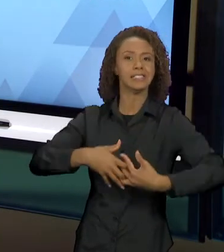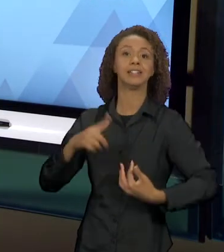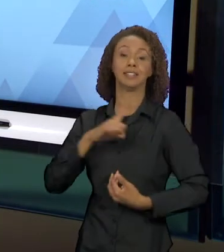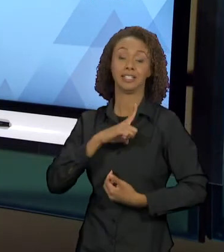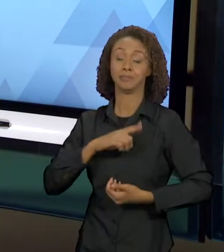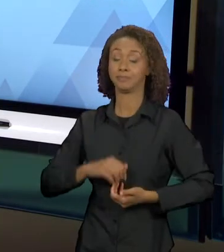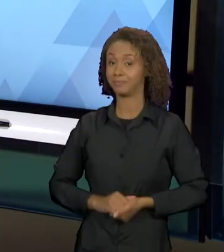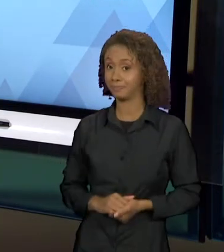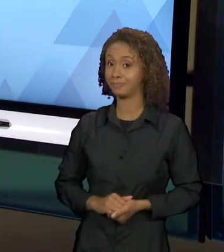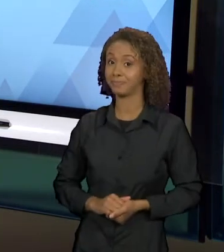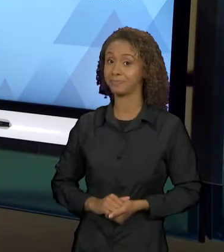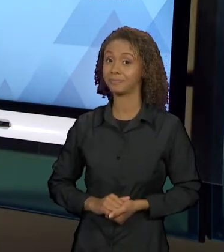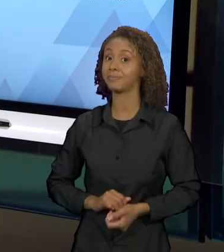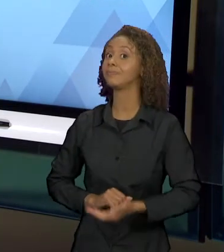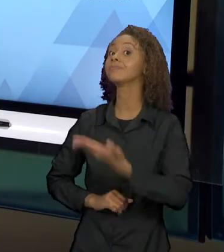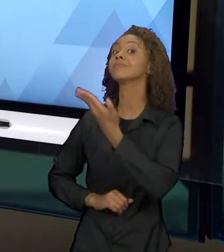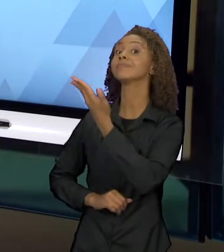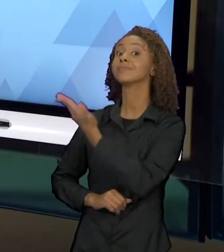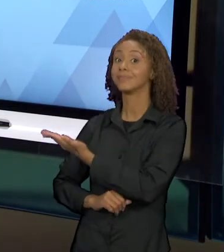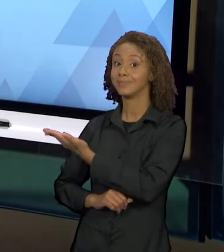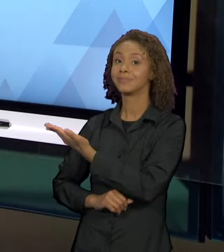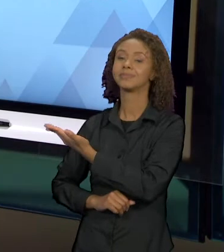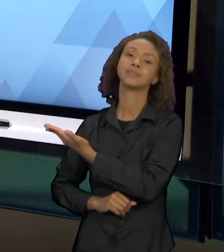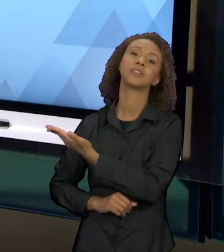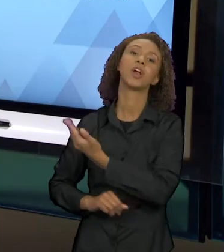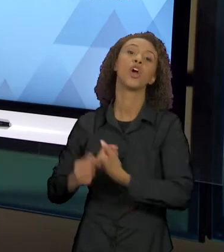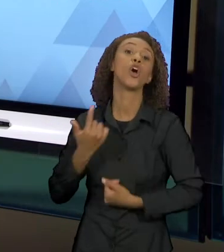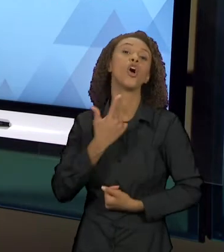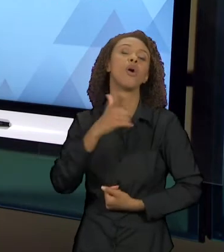UM OUTRO EXEMPLO DE INTERTEXTUALIDADE NA